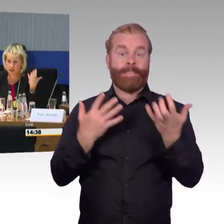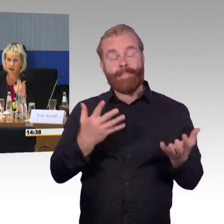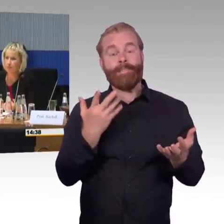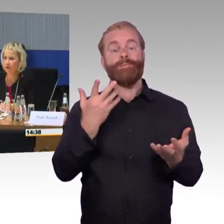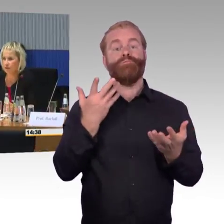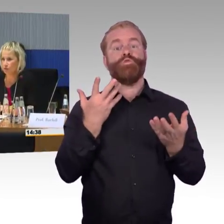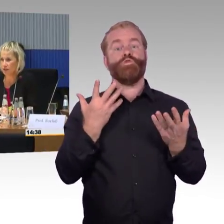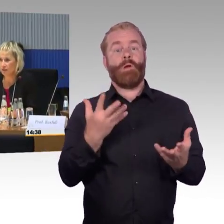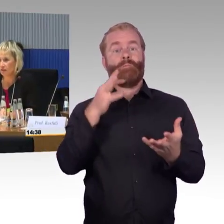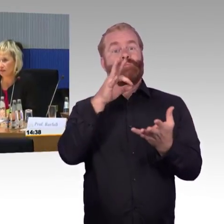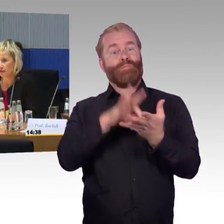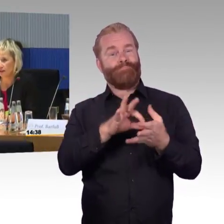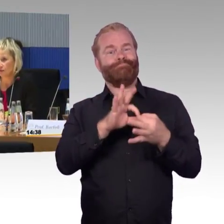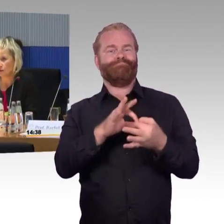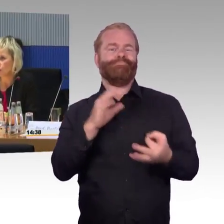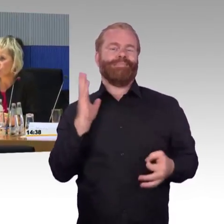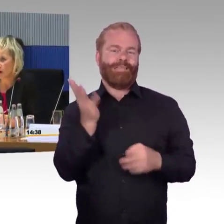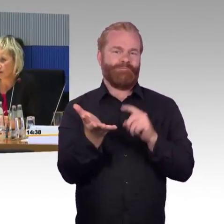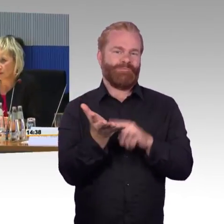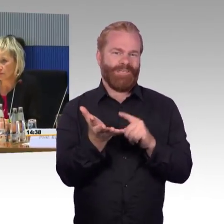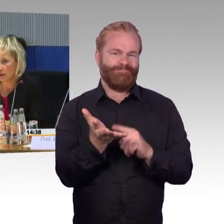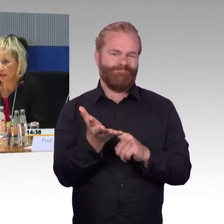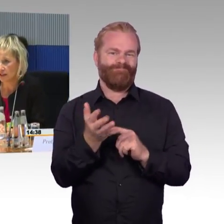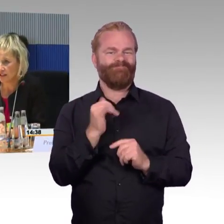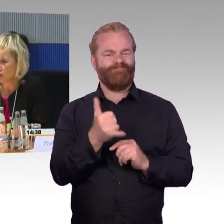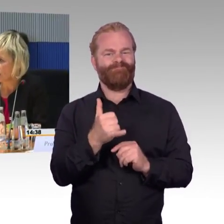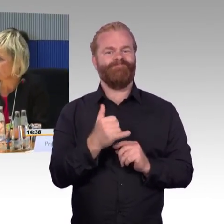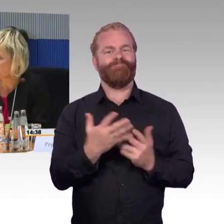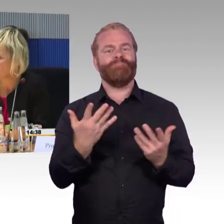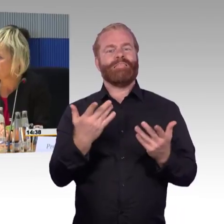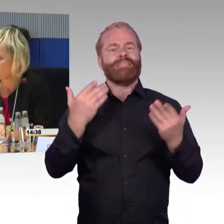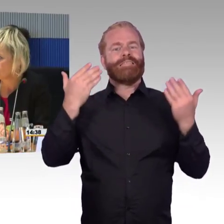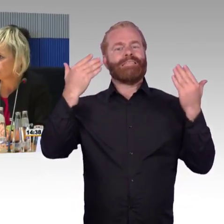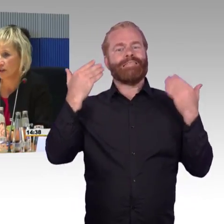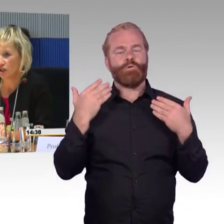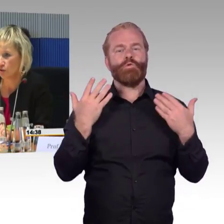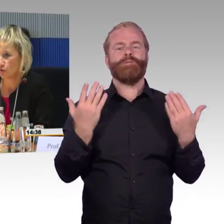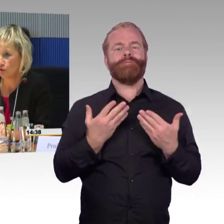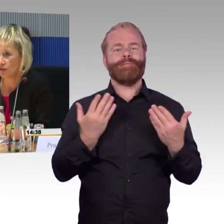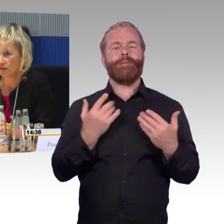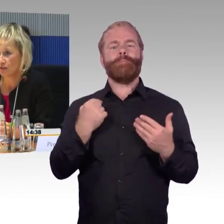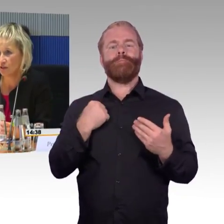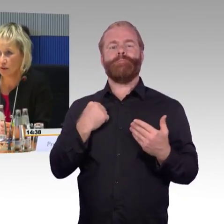ich habe einen Kollegen, den Herrn Doktor Schmuckhardt mitgebracht, der stark in der Diskussion zum Bahnsteighöhenkonzept ist,